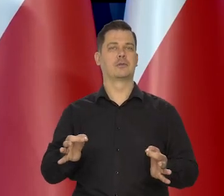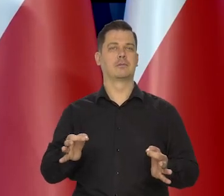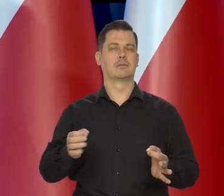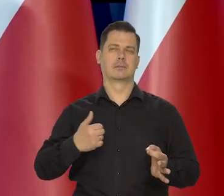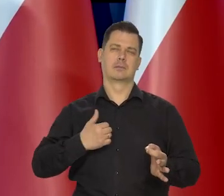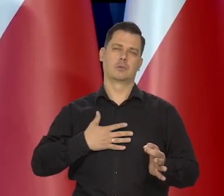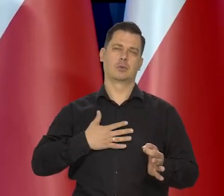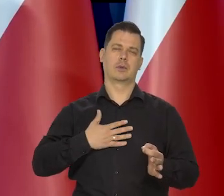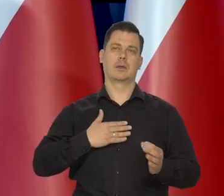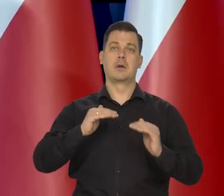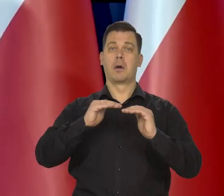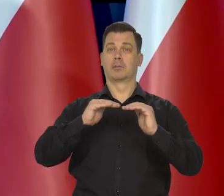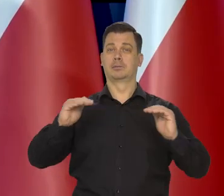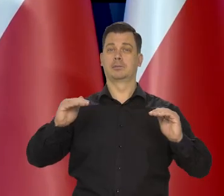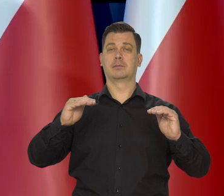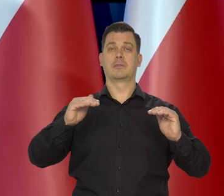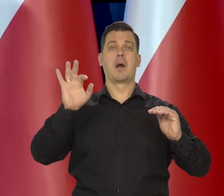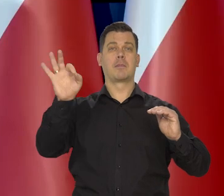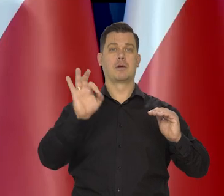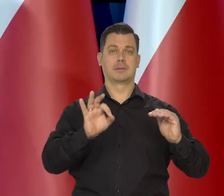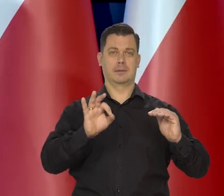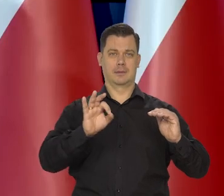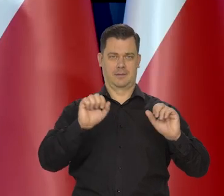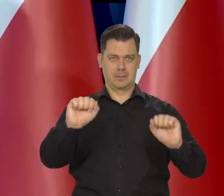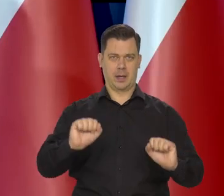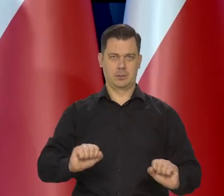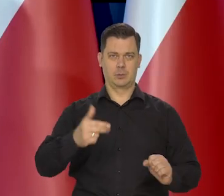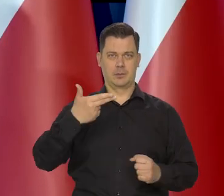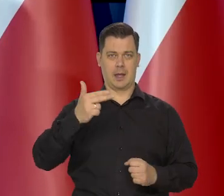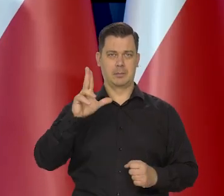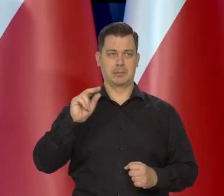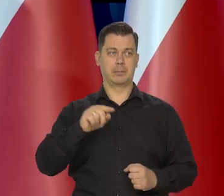oceniamy, że obecny poziom stóp procentowych NBP jest właściwy.